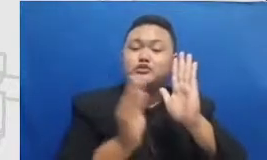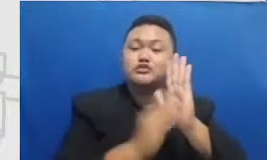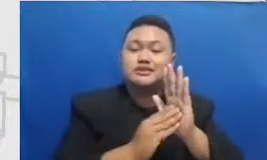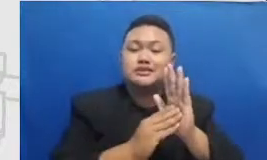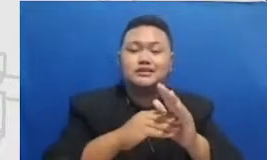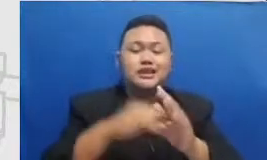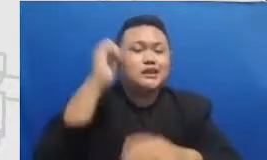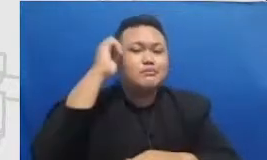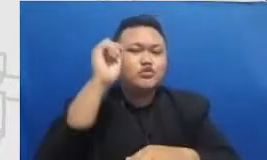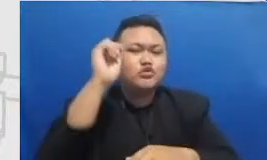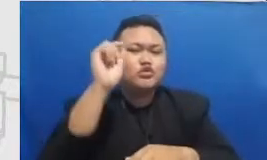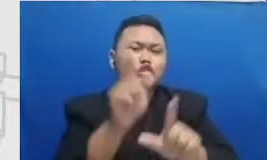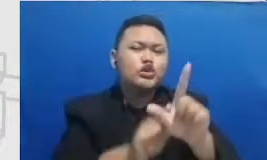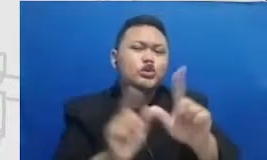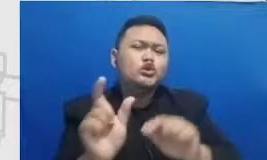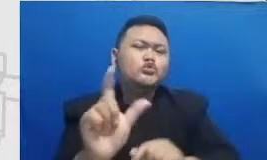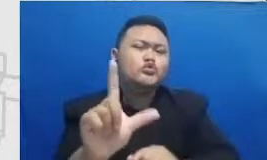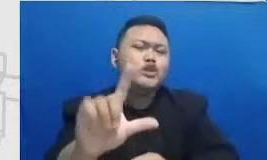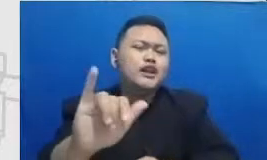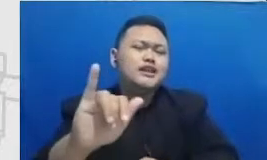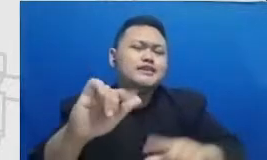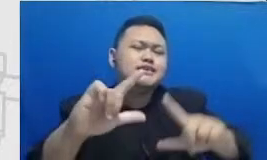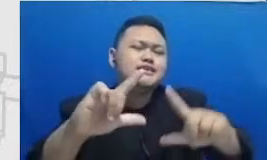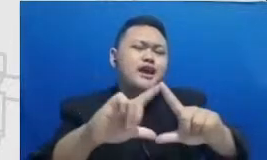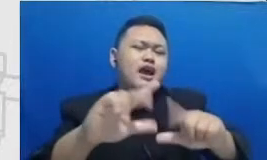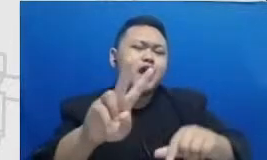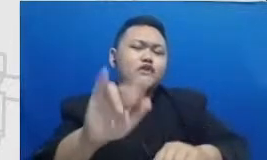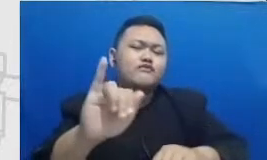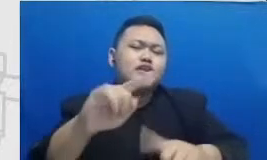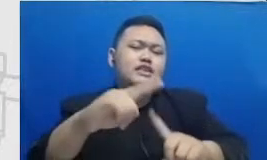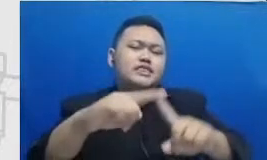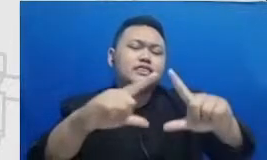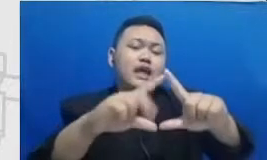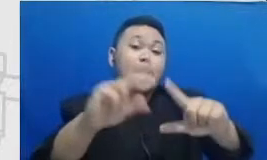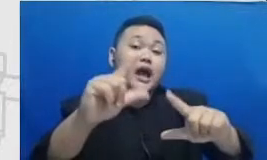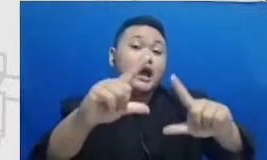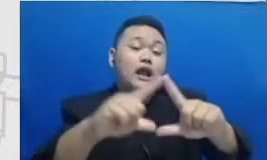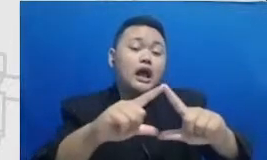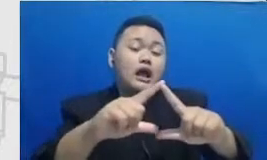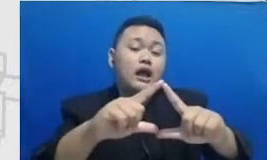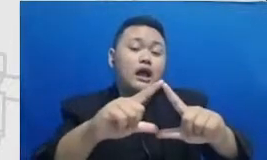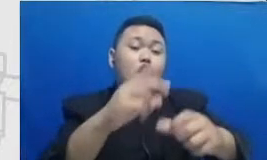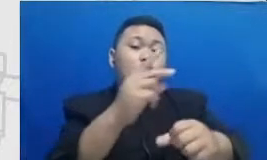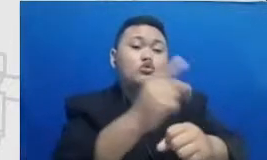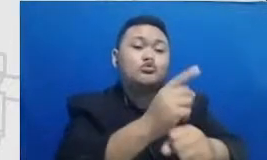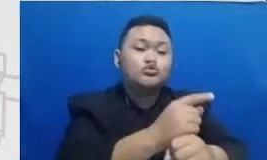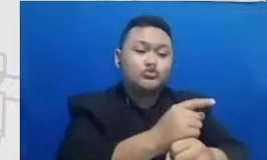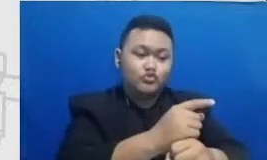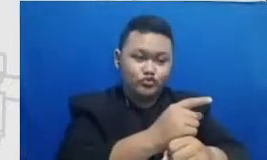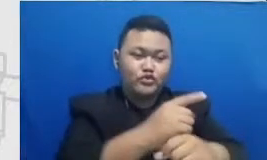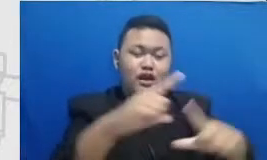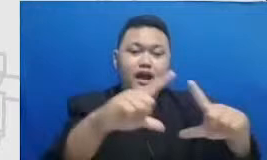Ibu Yuli Ibu Arai ini adalah guru dari SMP Islam al-azhar 3 Bintaro saya sediakan disini